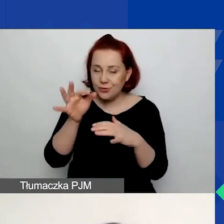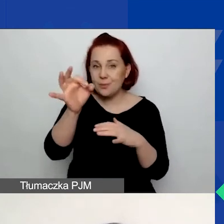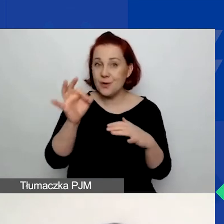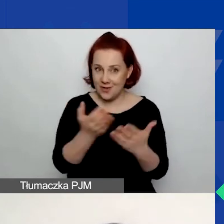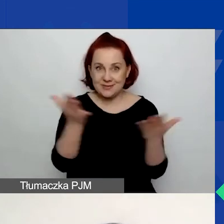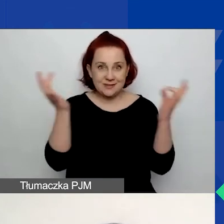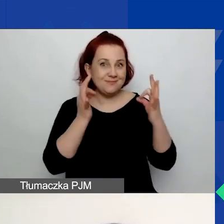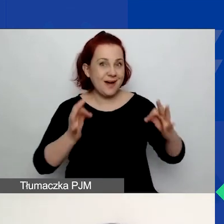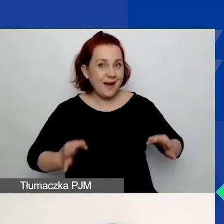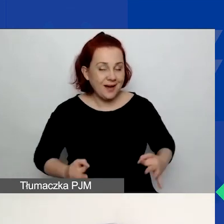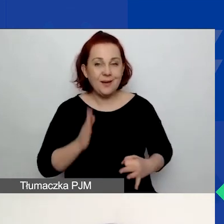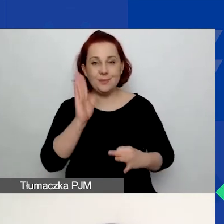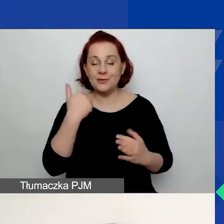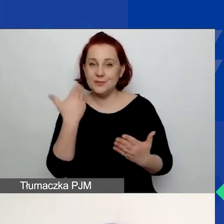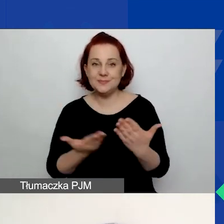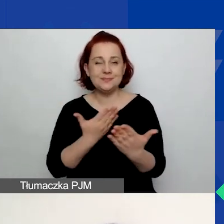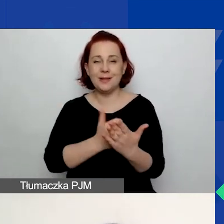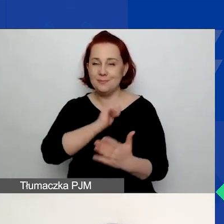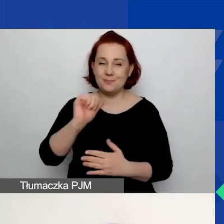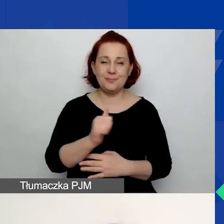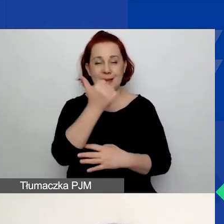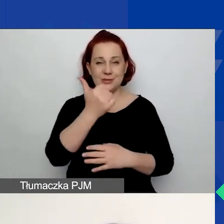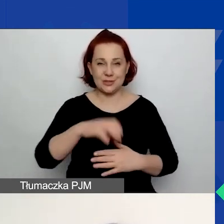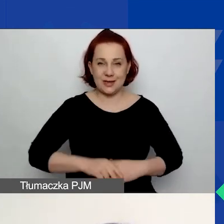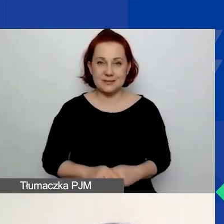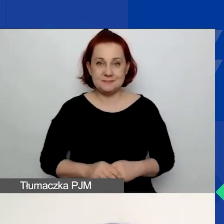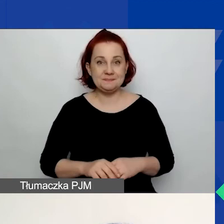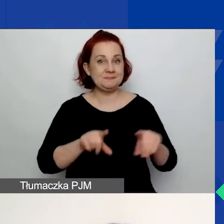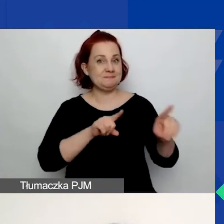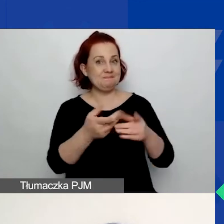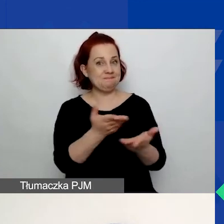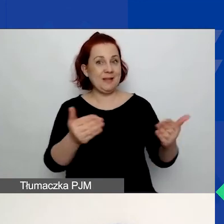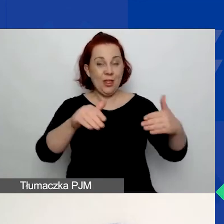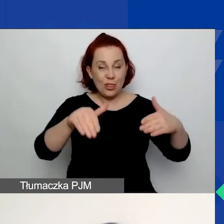będzie składało do nas wniosek po raz pierwszy, co oznacza, że jesteście nowymi użytkownikami